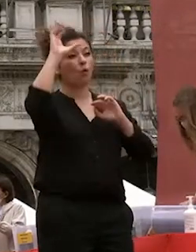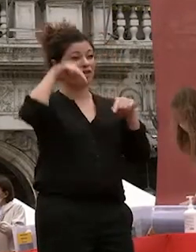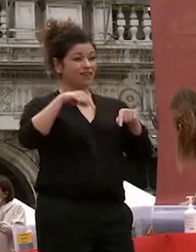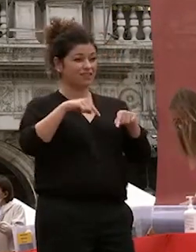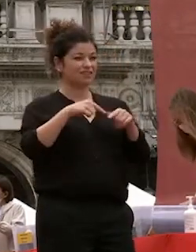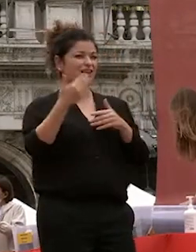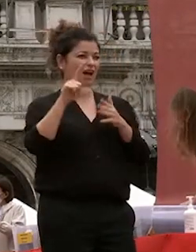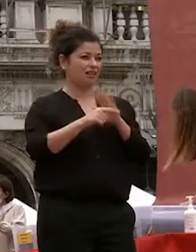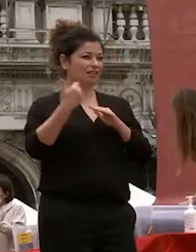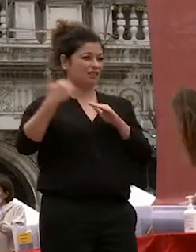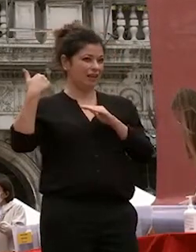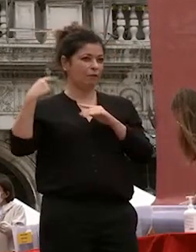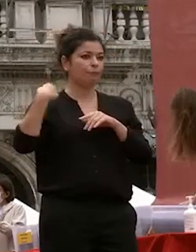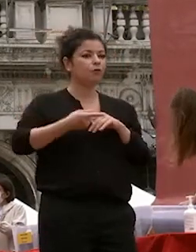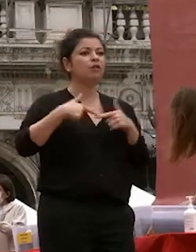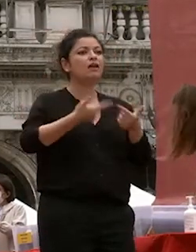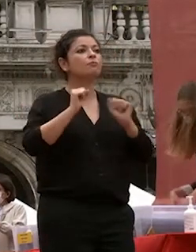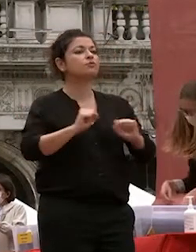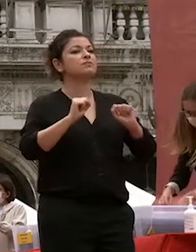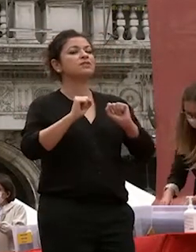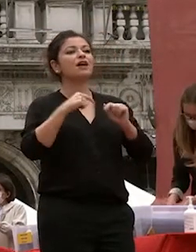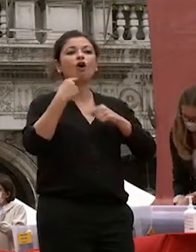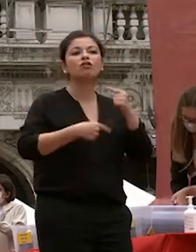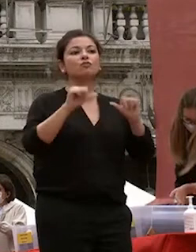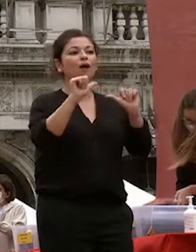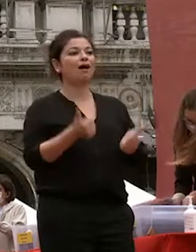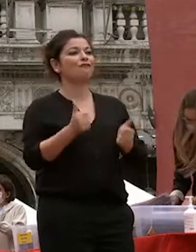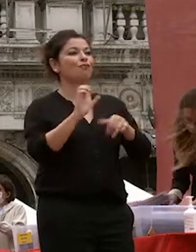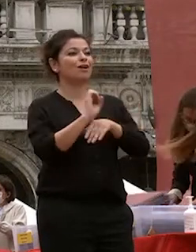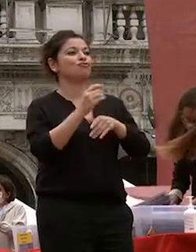di continuare la mia formazione all'estero a pechino e poi a shanghai